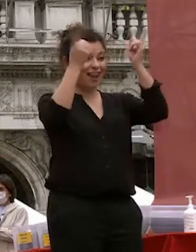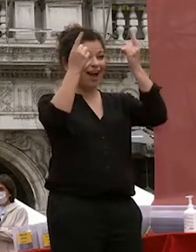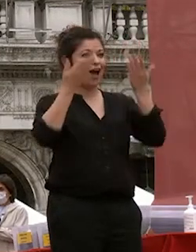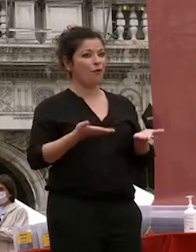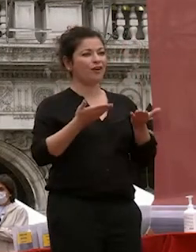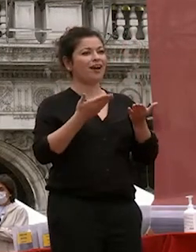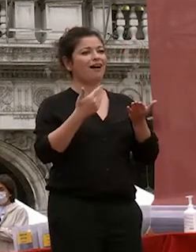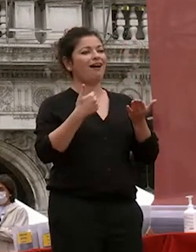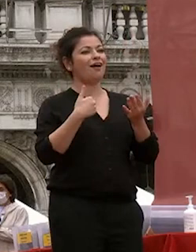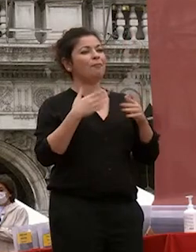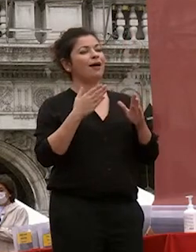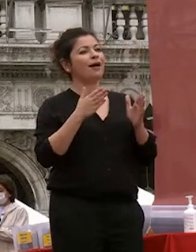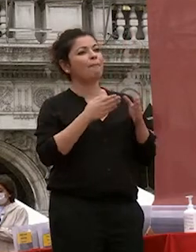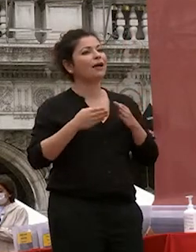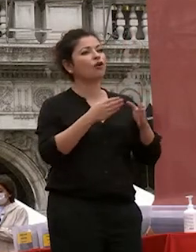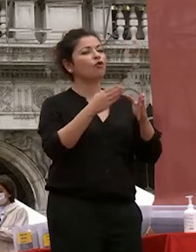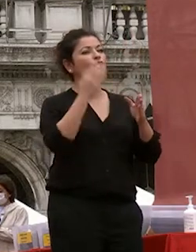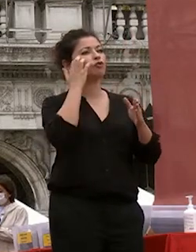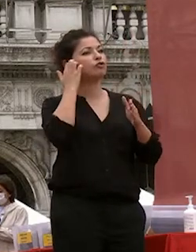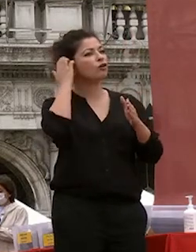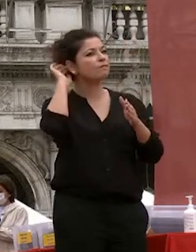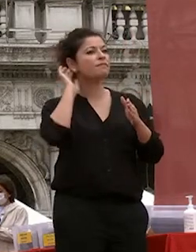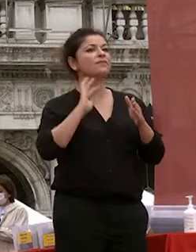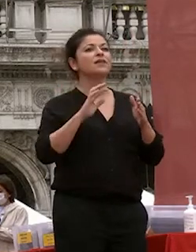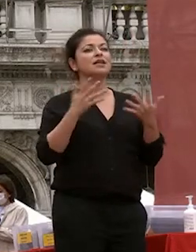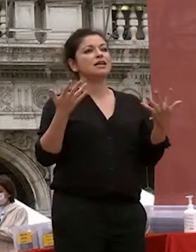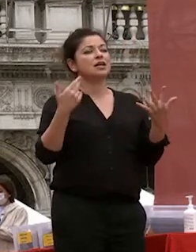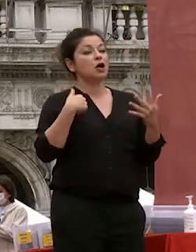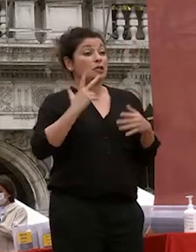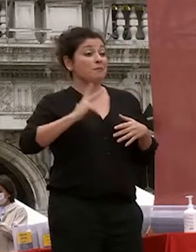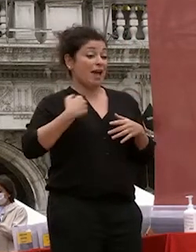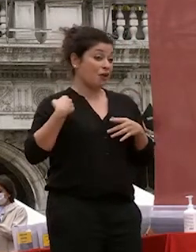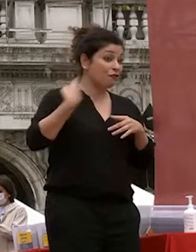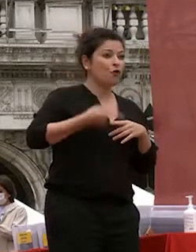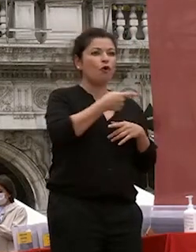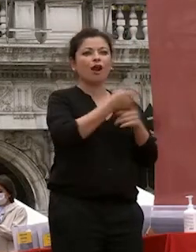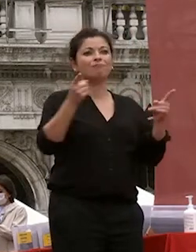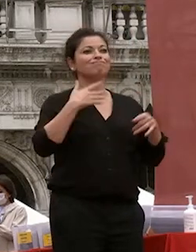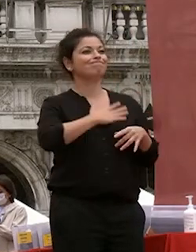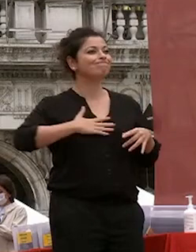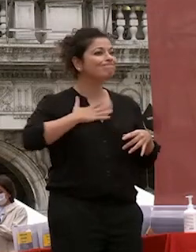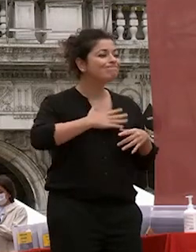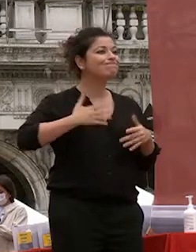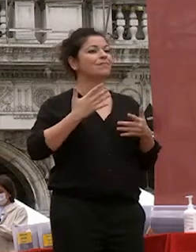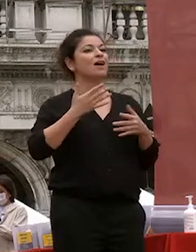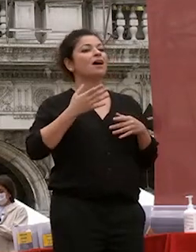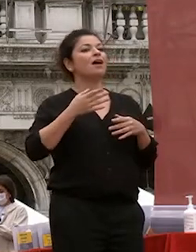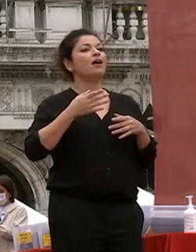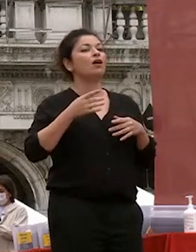percorso che spero come ho detto di soddisfazione abbiamo cercato perché